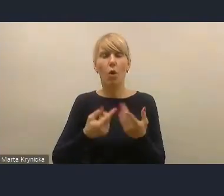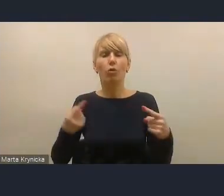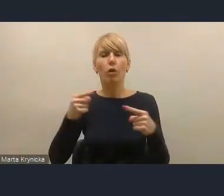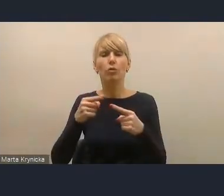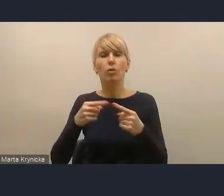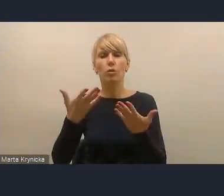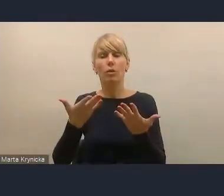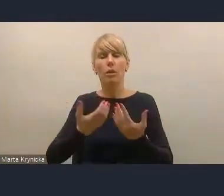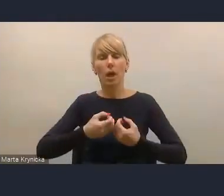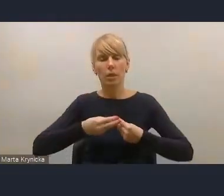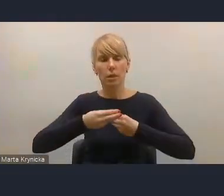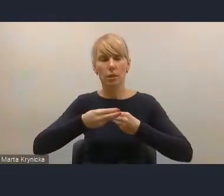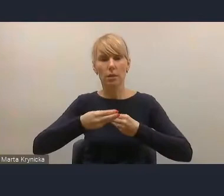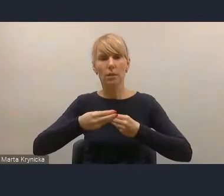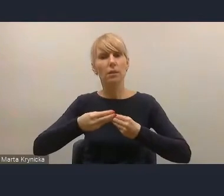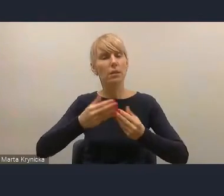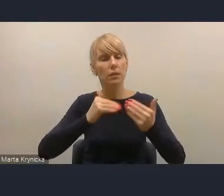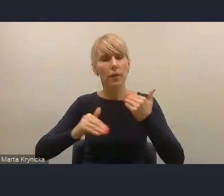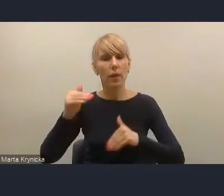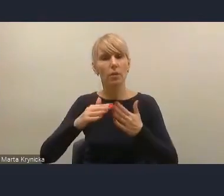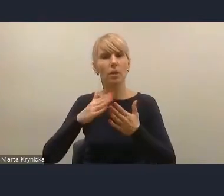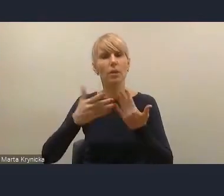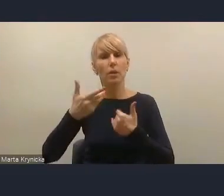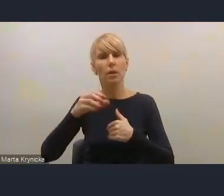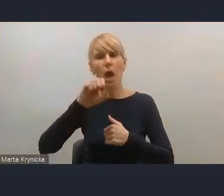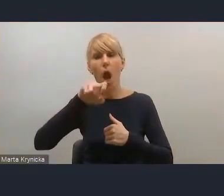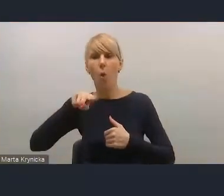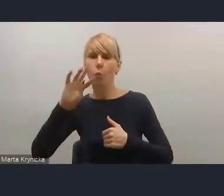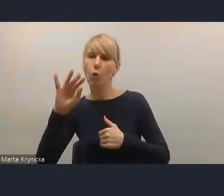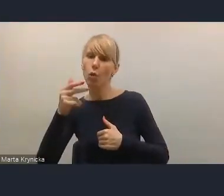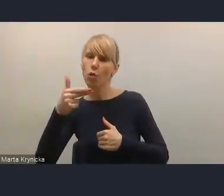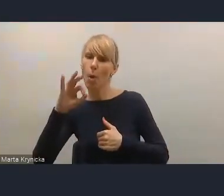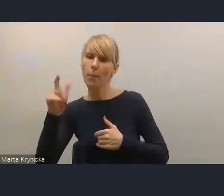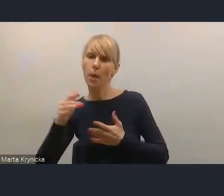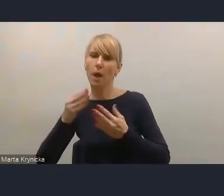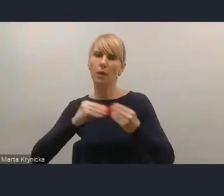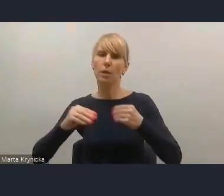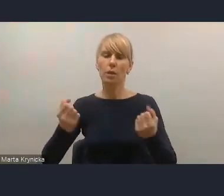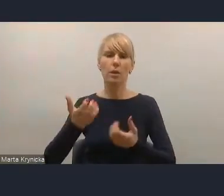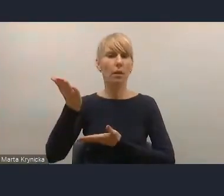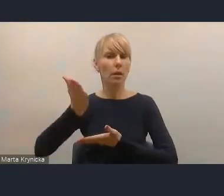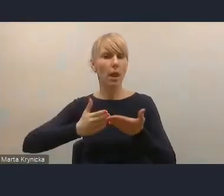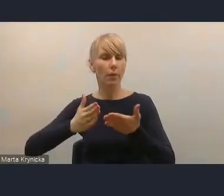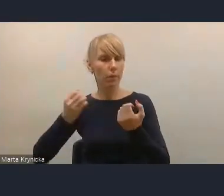i samodzielności finansowej jednostek samorządu terytorialnego albo aktywizacji samorządów,